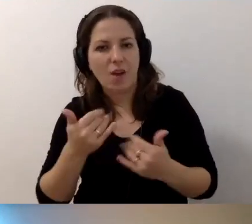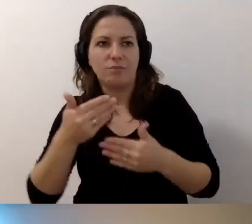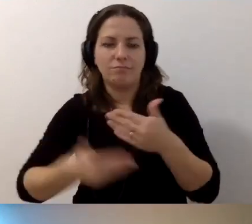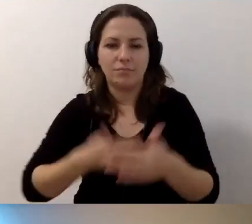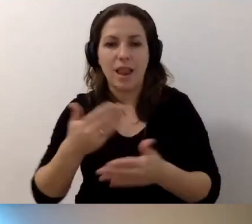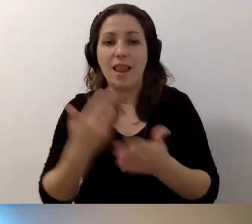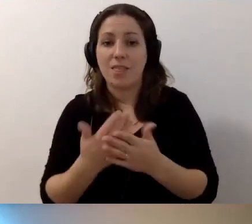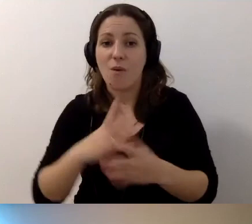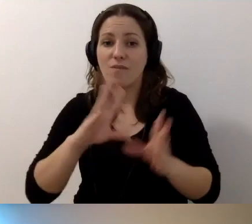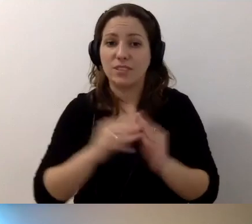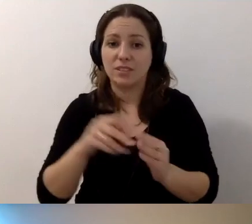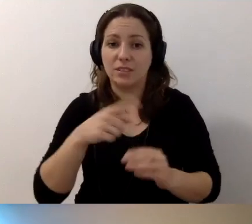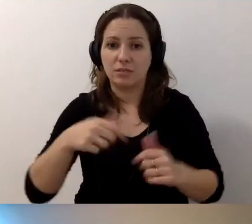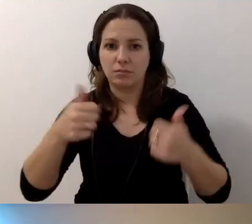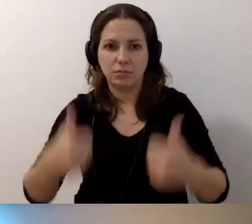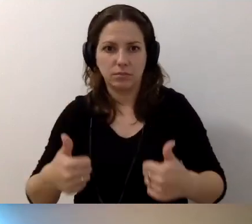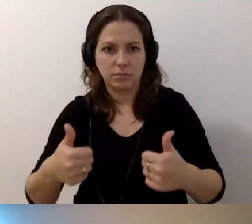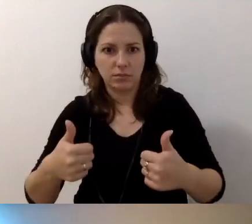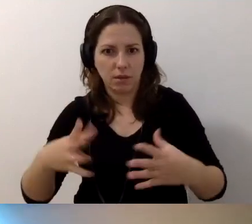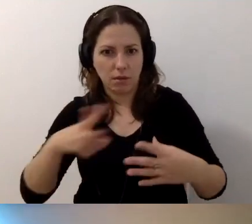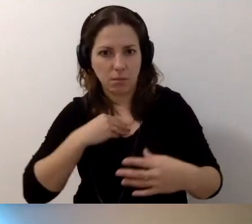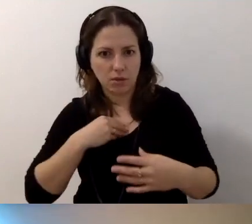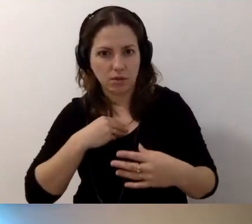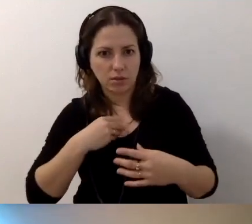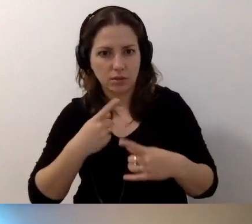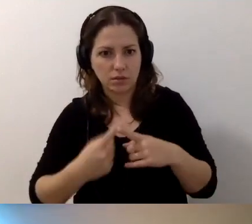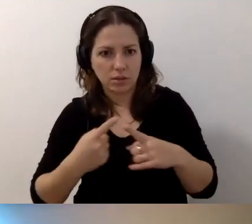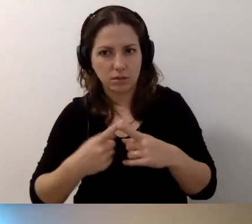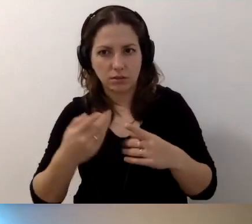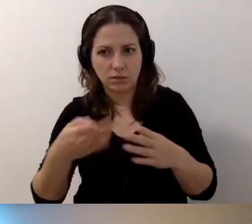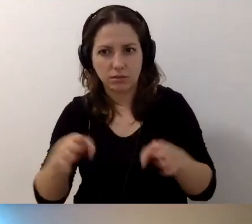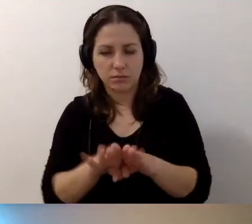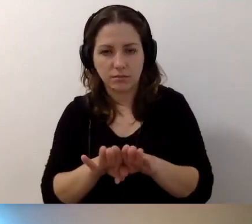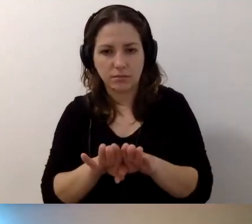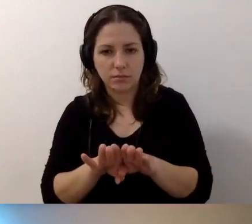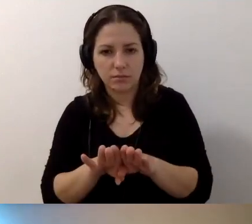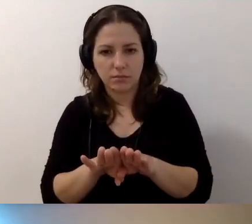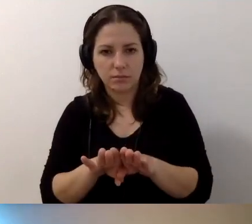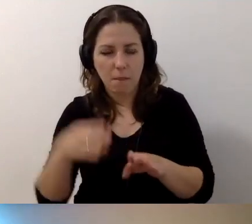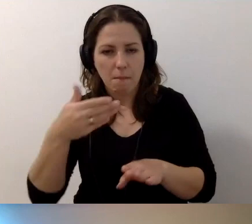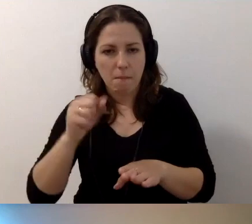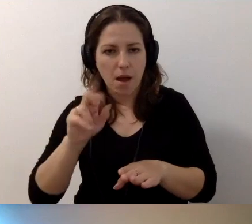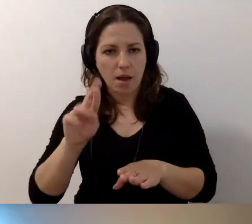Dlaczego wszyscy się zatrzymali? Czy za chwilę nas wyrzuci? Marta chyba by nas nie wyrzuciła.